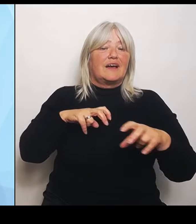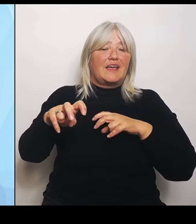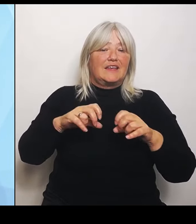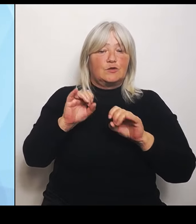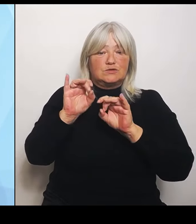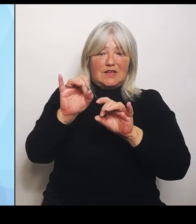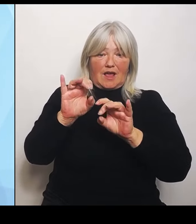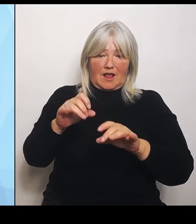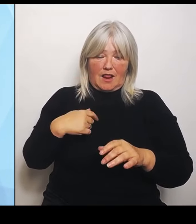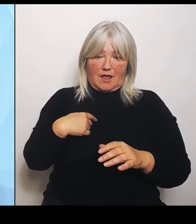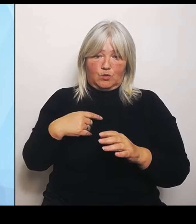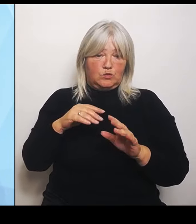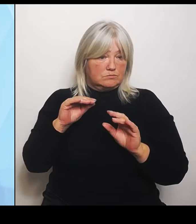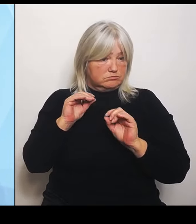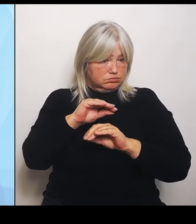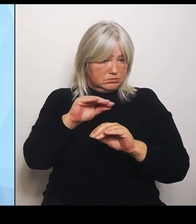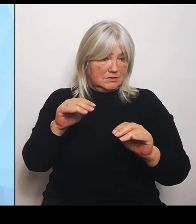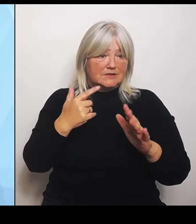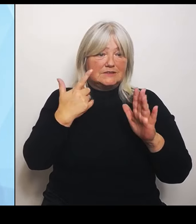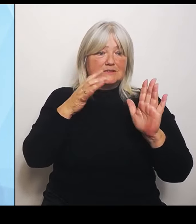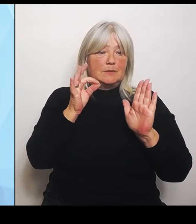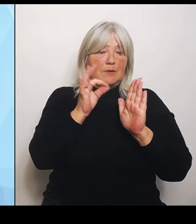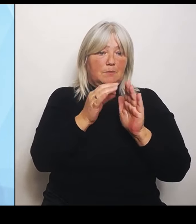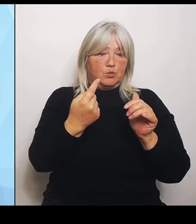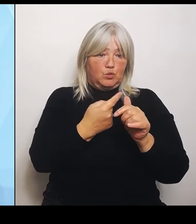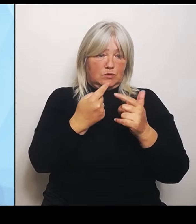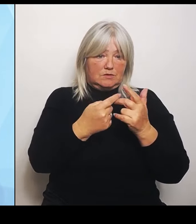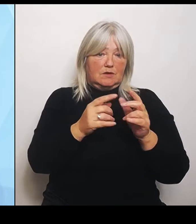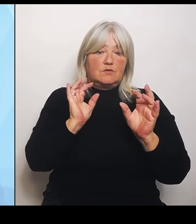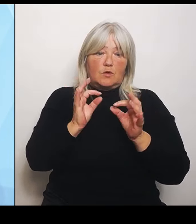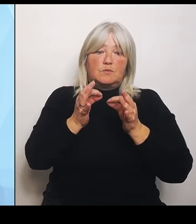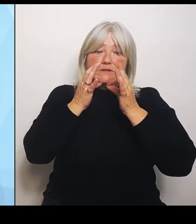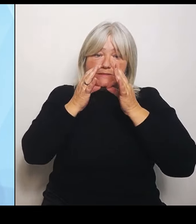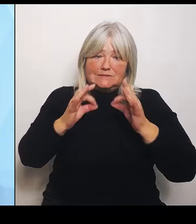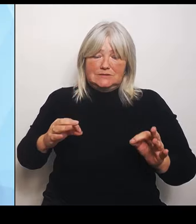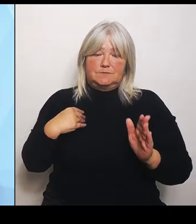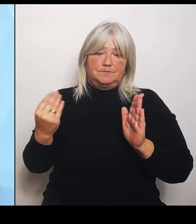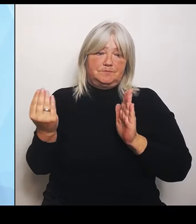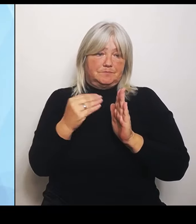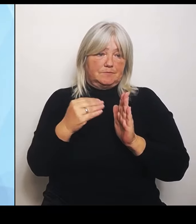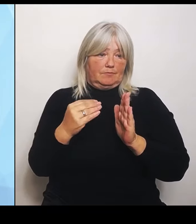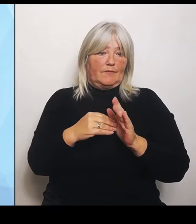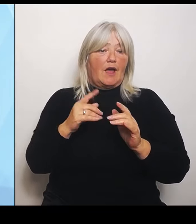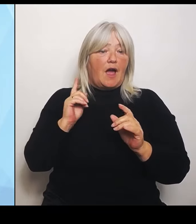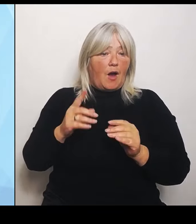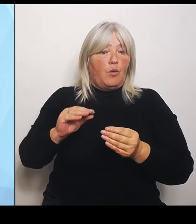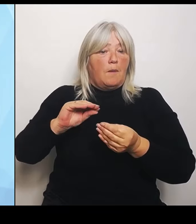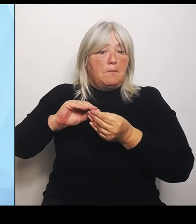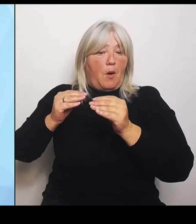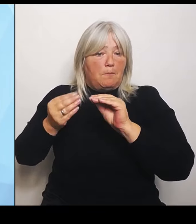Aber auch auf die grundsätzliche Problematik und Krankenhausstruktur und Landschaft eingehen werde.